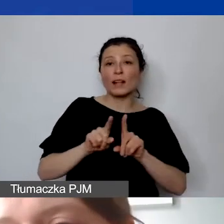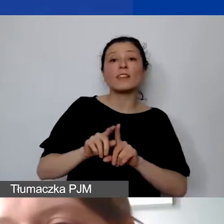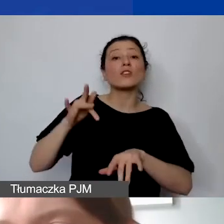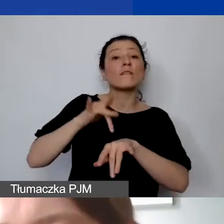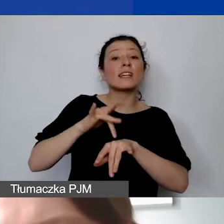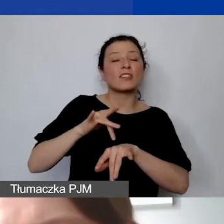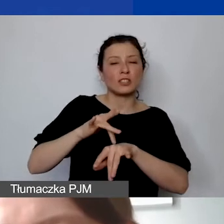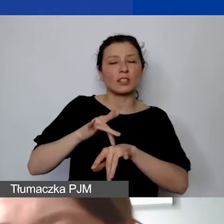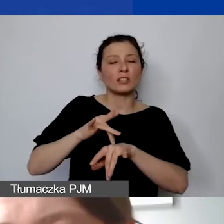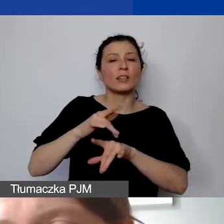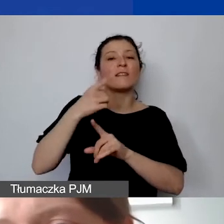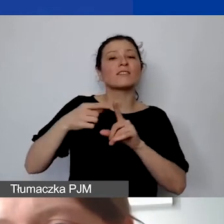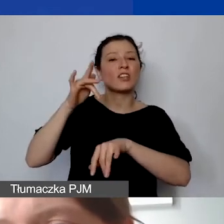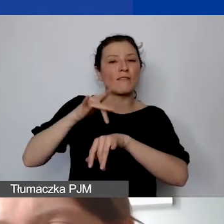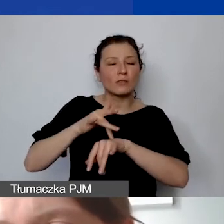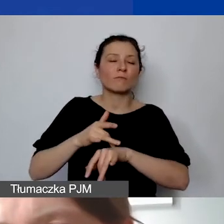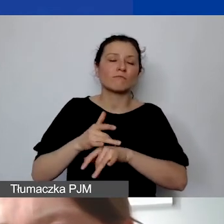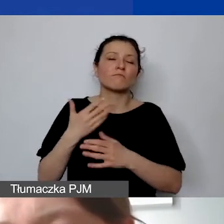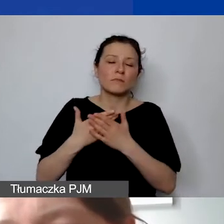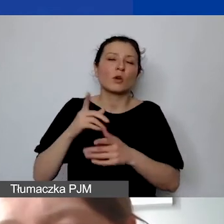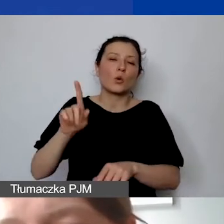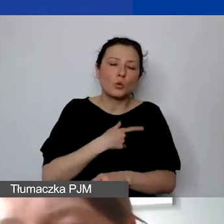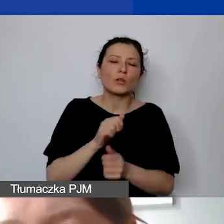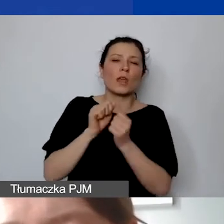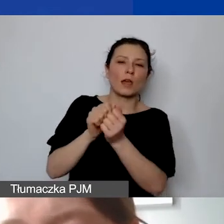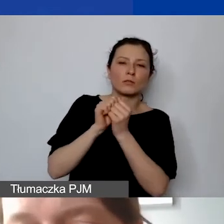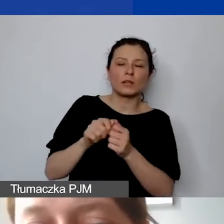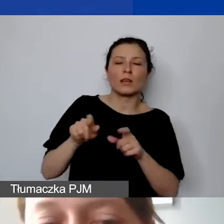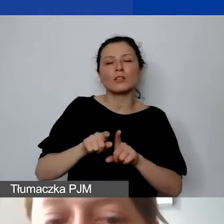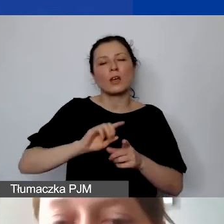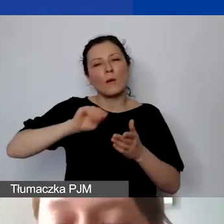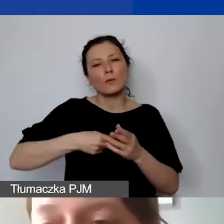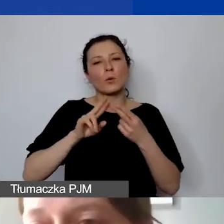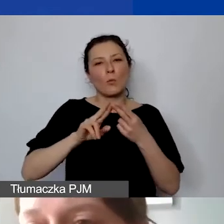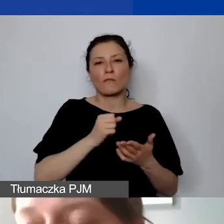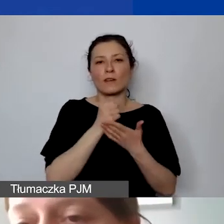tym dłużej trwa negocjacja i podpisanie umowy grantowej. Tak że pierwsza płatność,